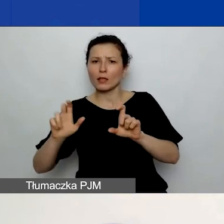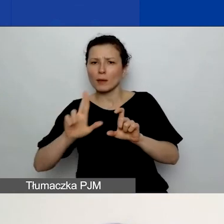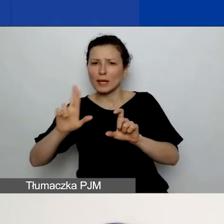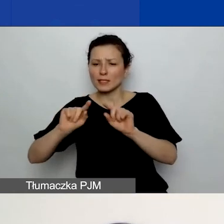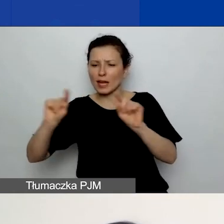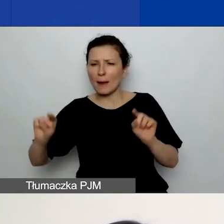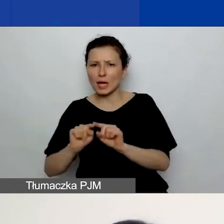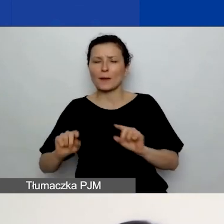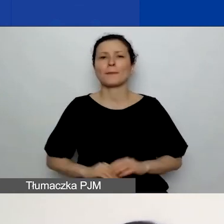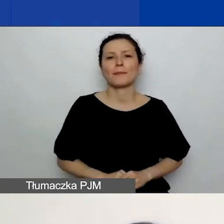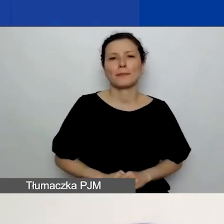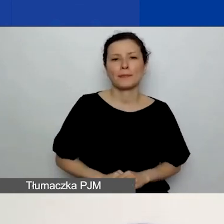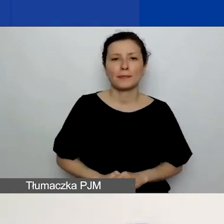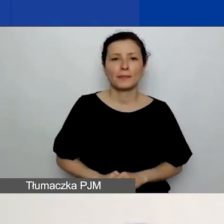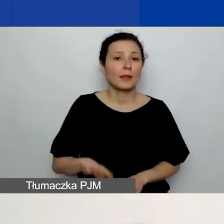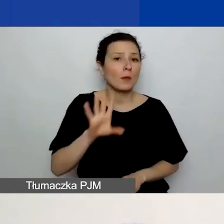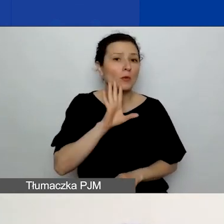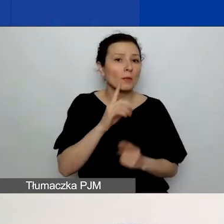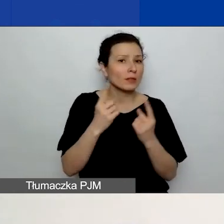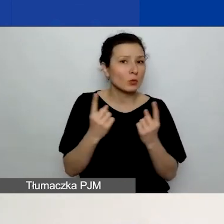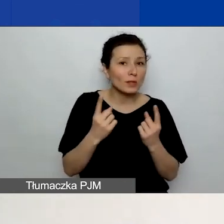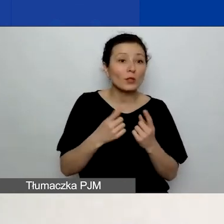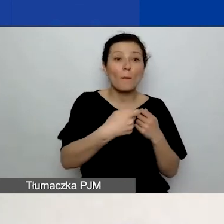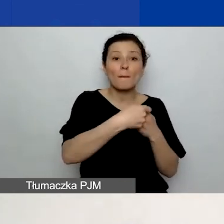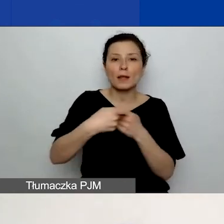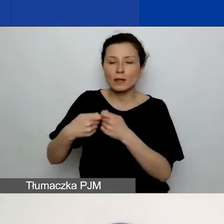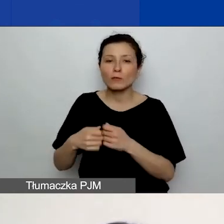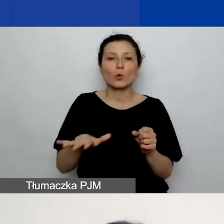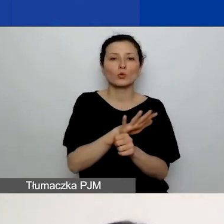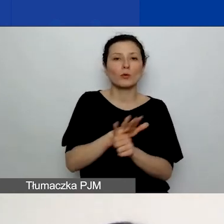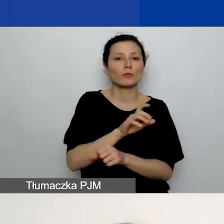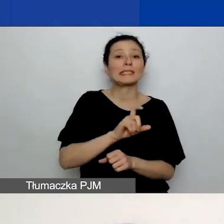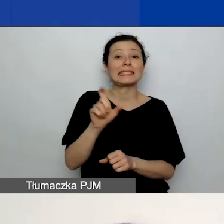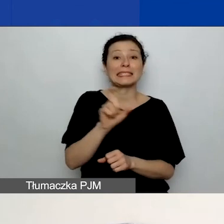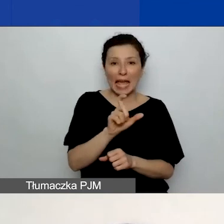Podobnie jak w przypadku partnerów uzupełnienie części C. ma wpływ na wygląd budżetu.